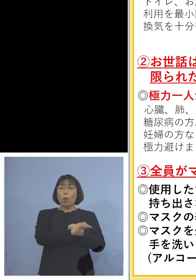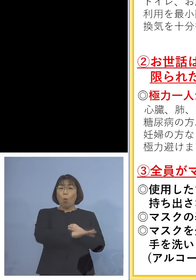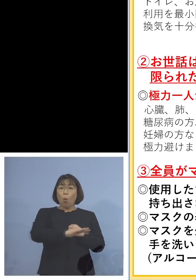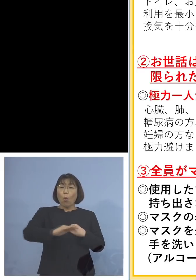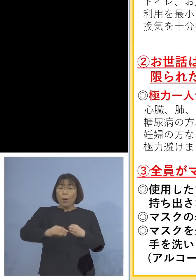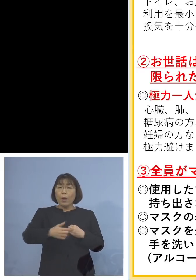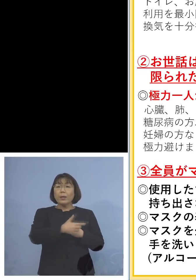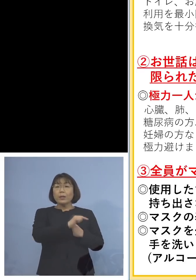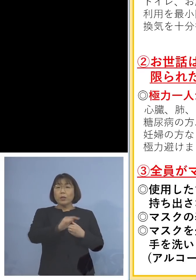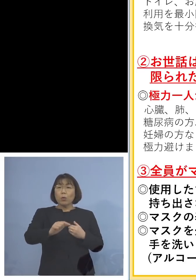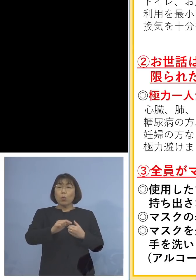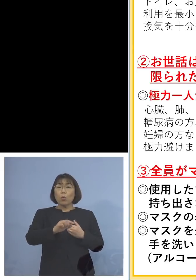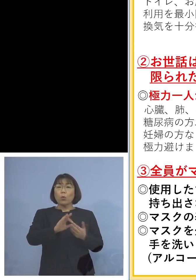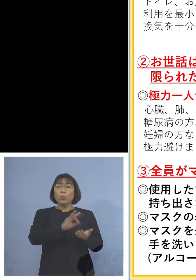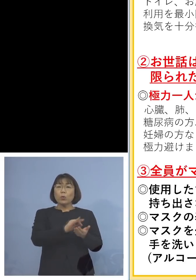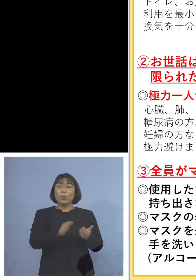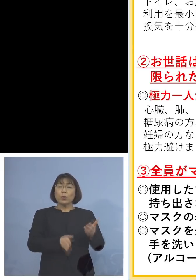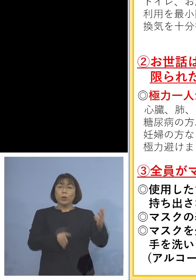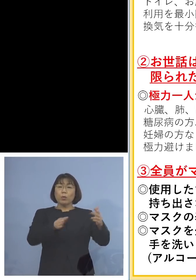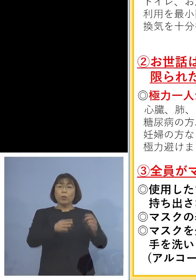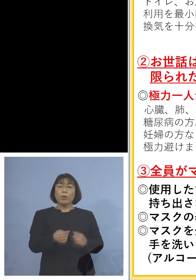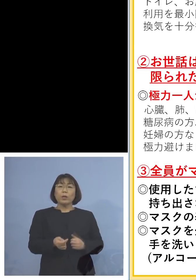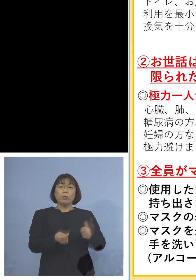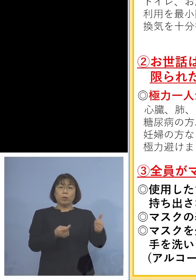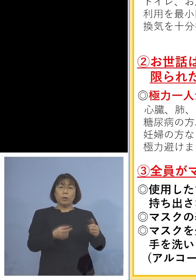拡げてしまう その逆もある訳なんですけれどね